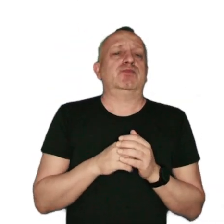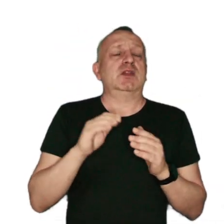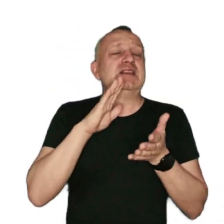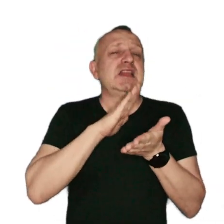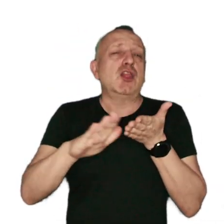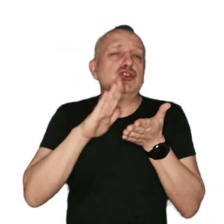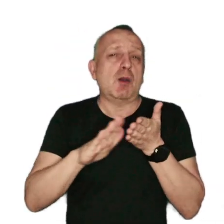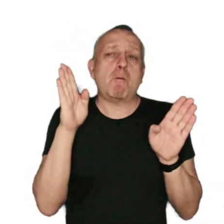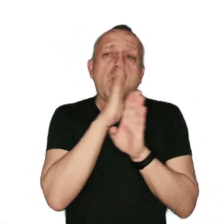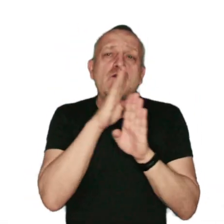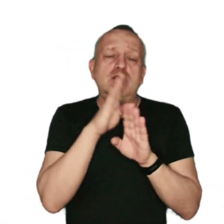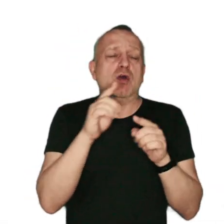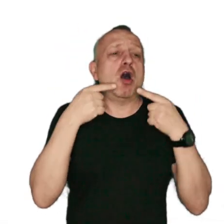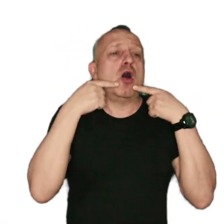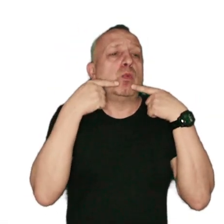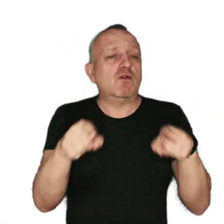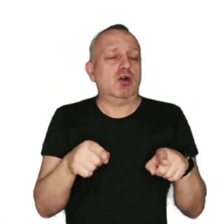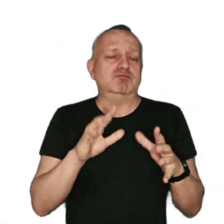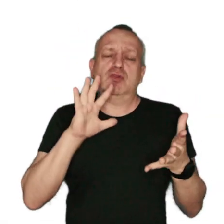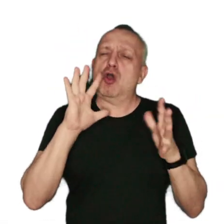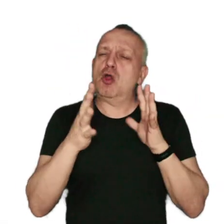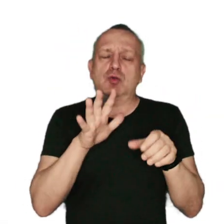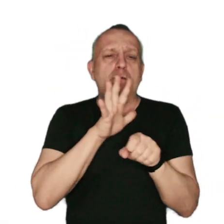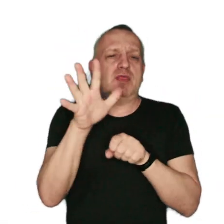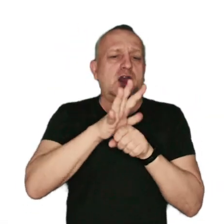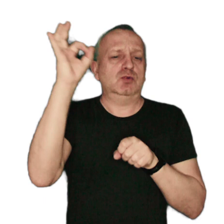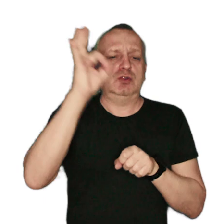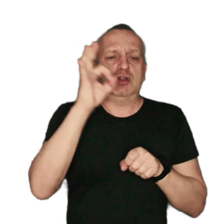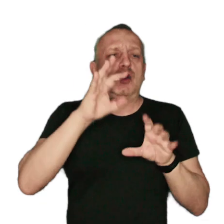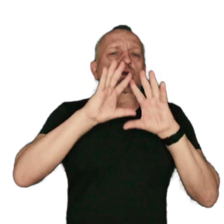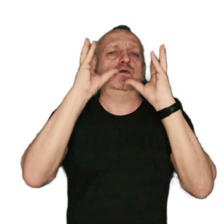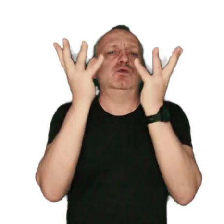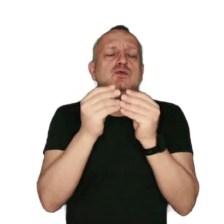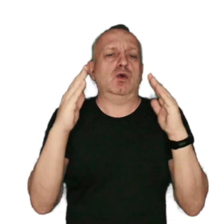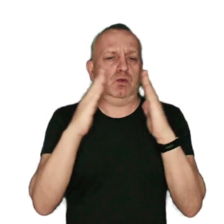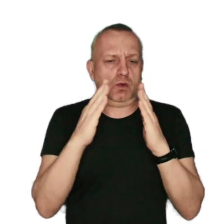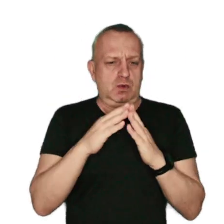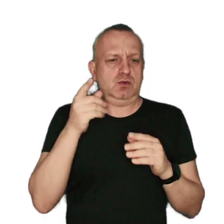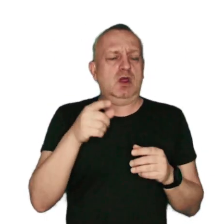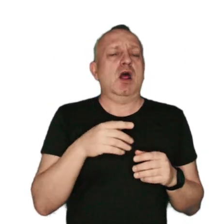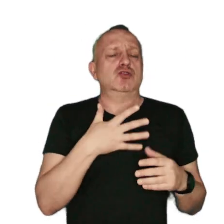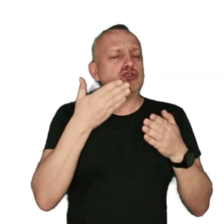zanieczyszczenia powietrza są odpowiedzialne za około 15% wszystkich zgonów z powodu raka płuc.